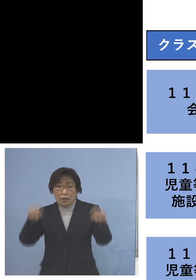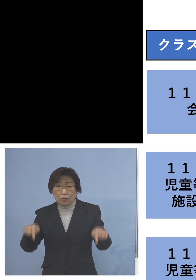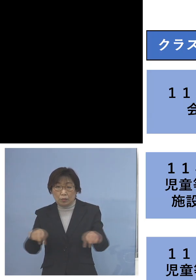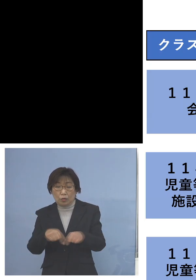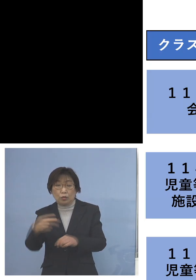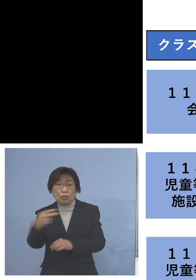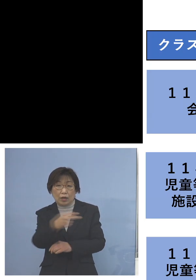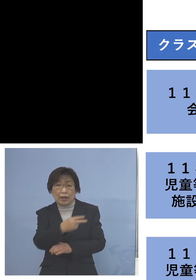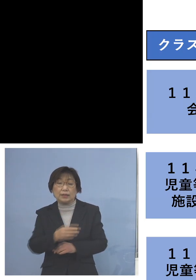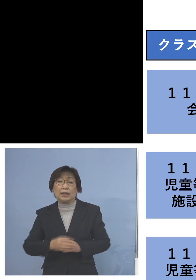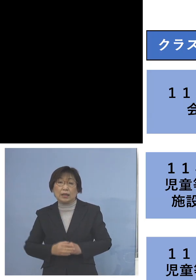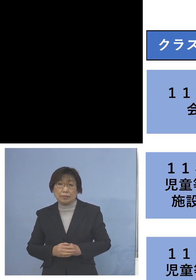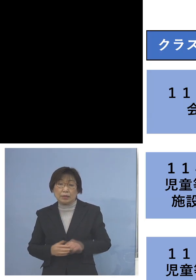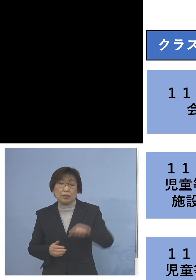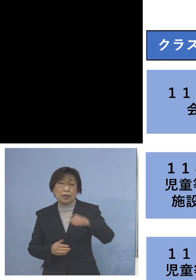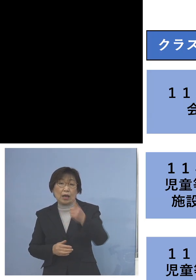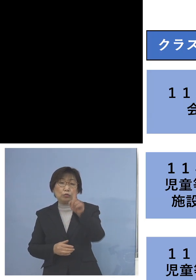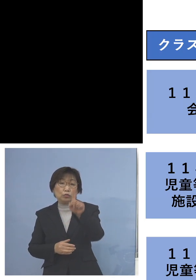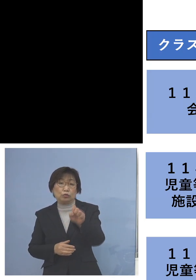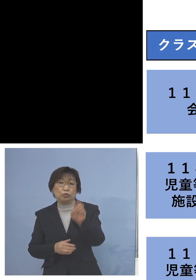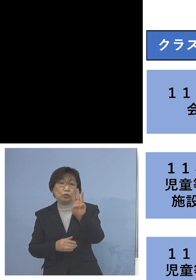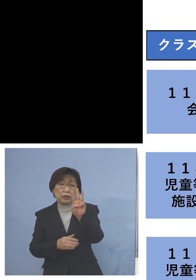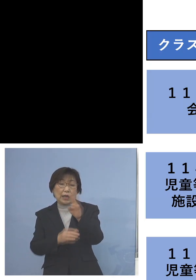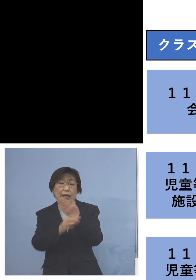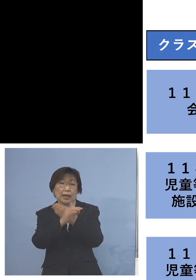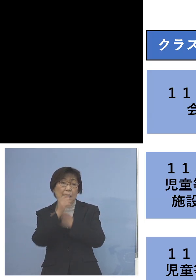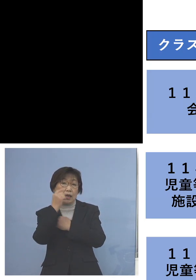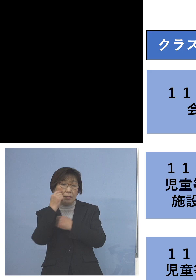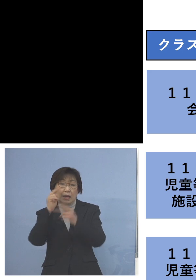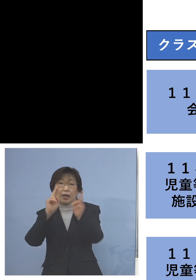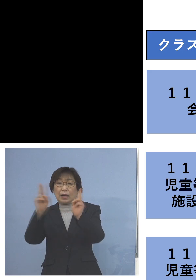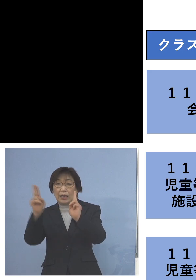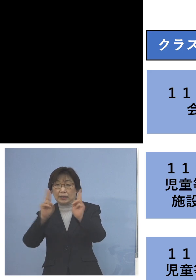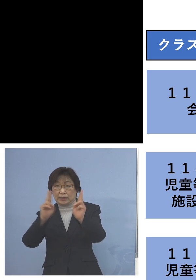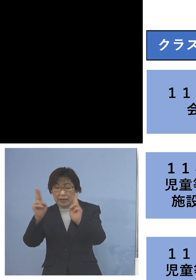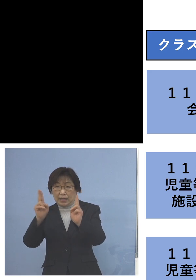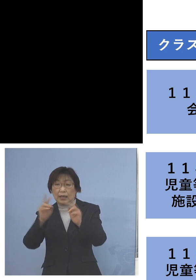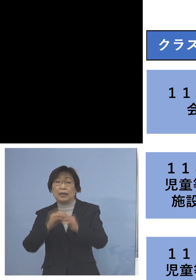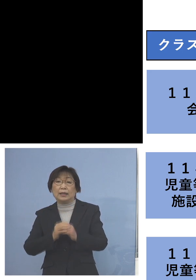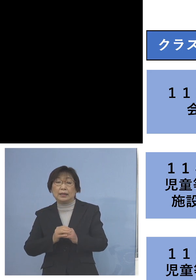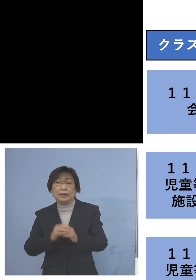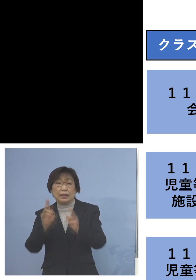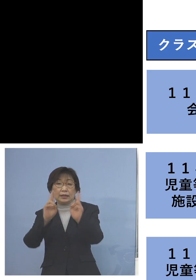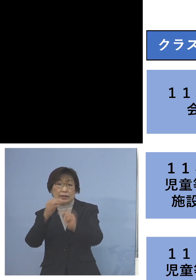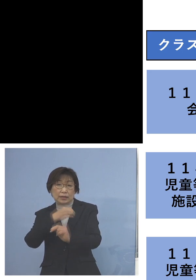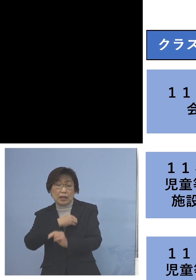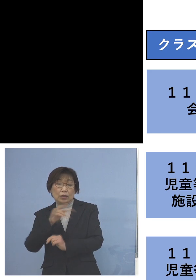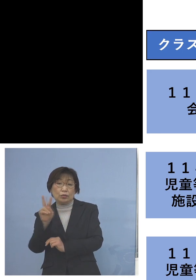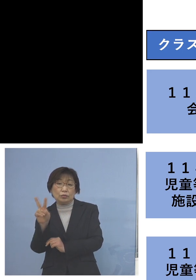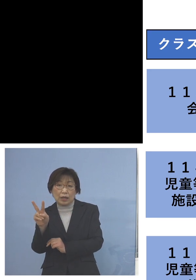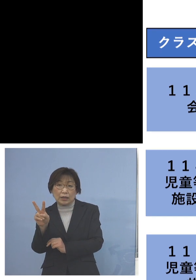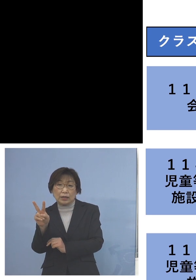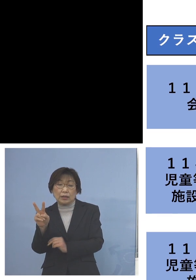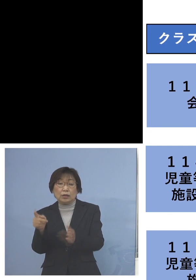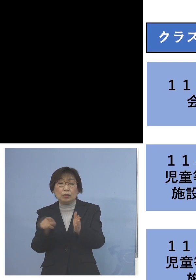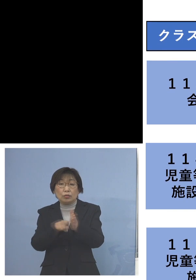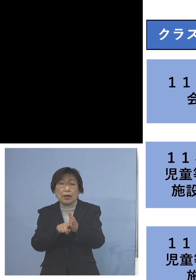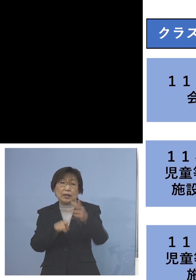「113例目会社クラスター」こちらは 社員2人を加え8名のクラスターに